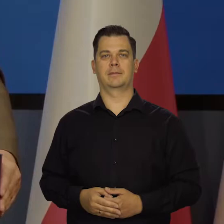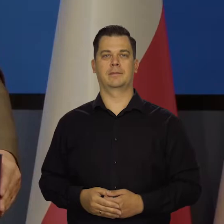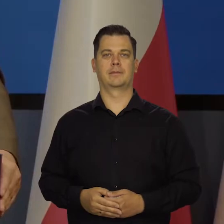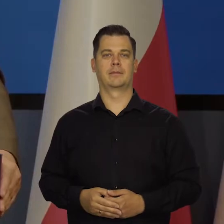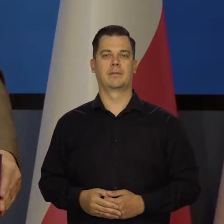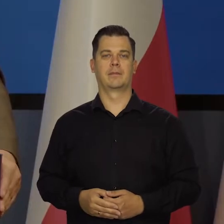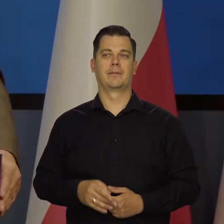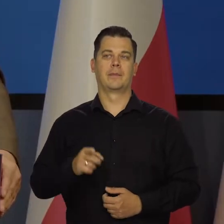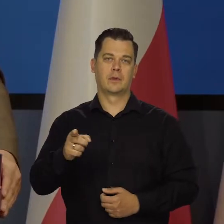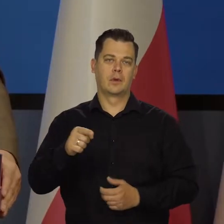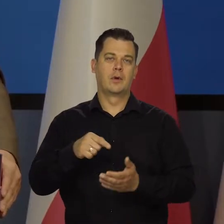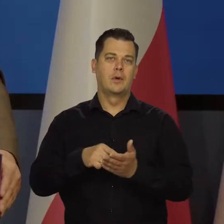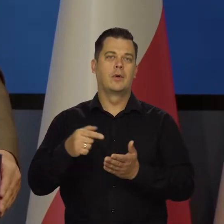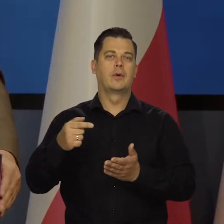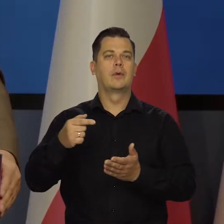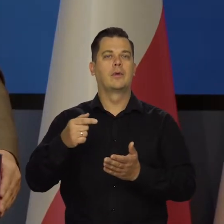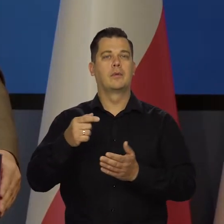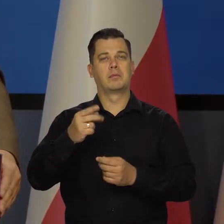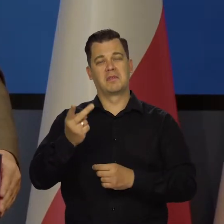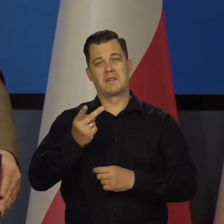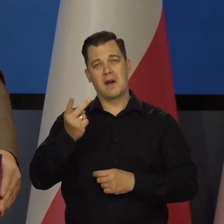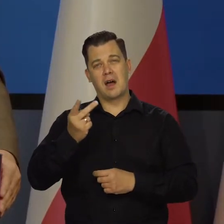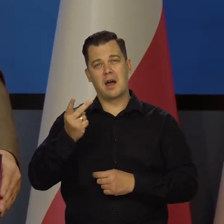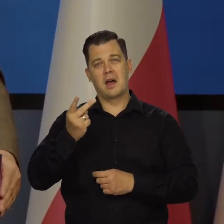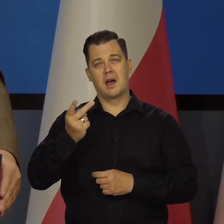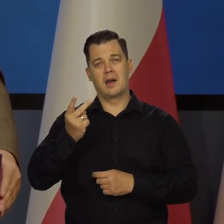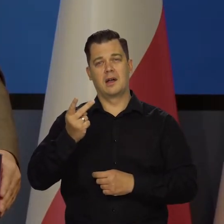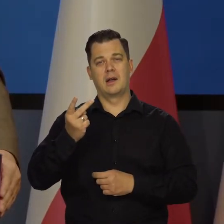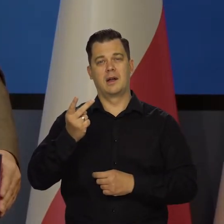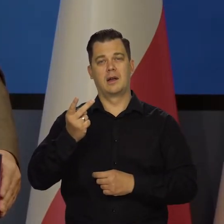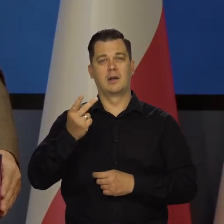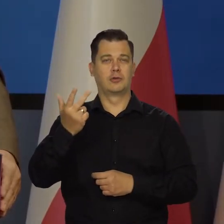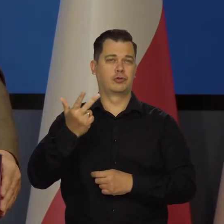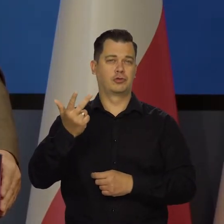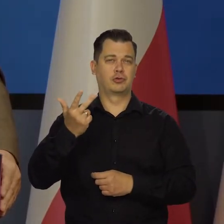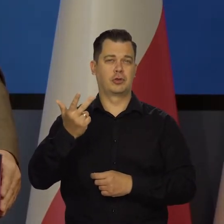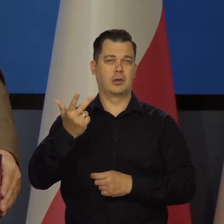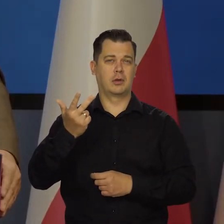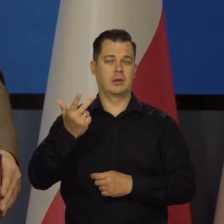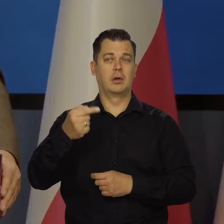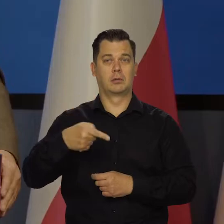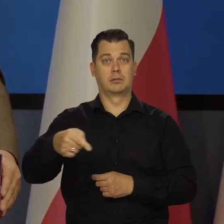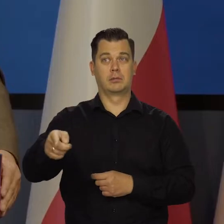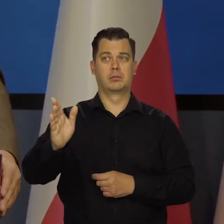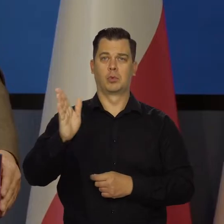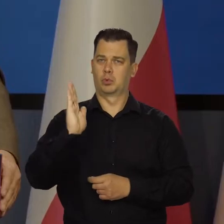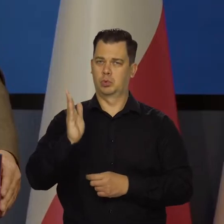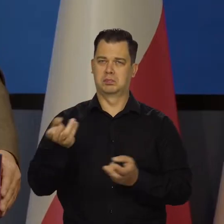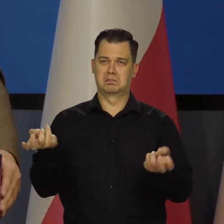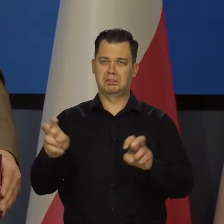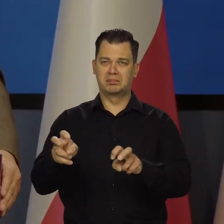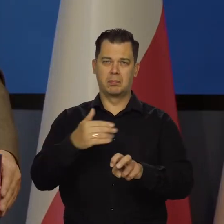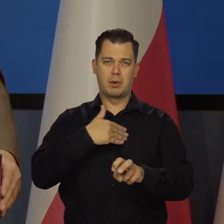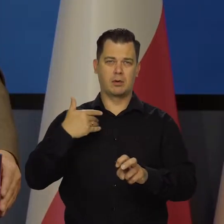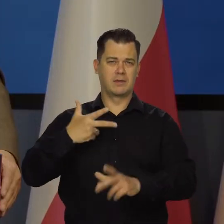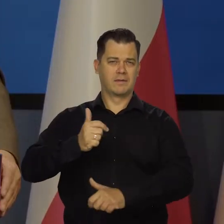Ale my w międzyczasie, w ciągu dwóch, trzech lat będziemy mieli już siły zbrojne, które na to nie pozwolą.